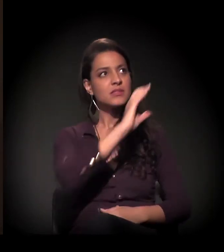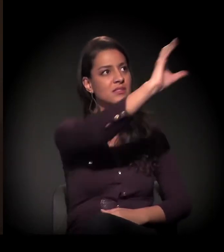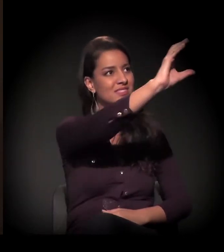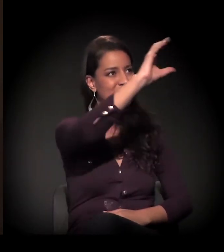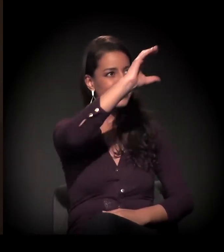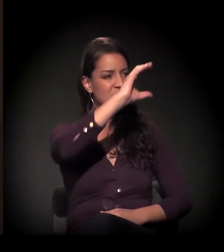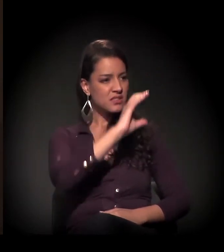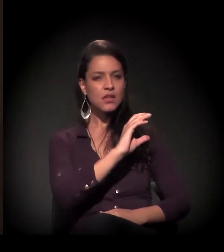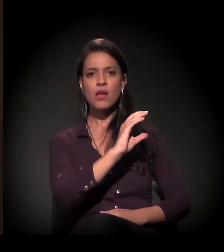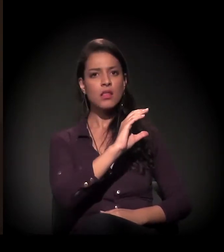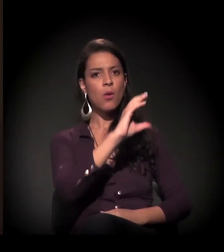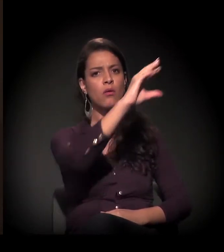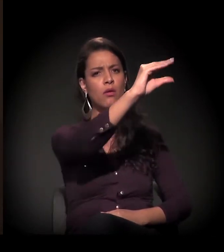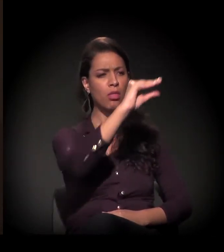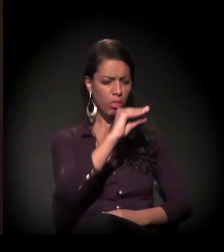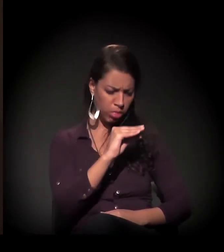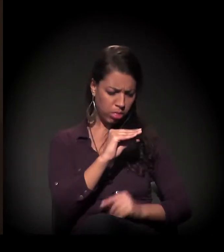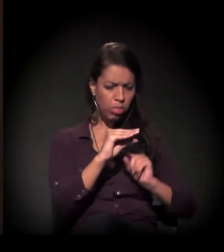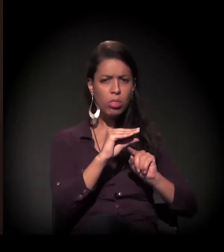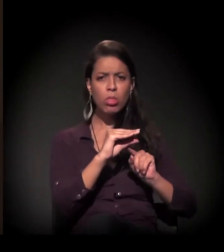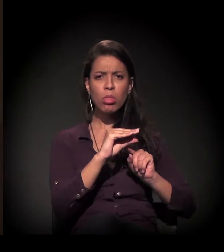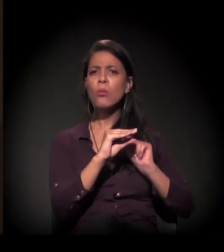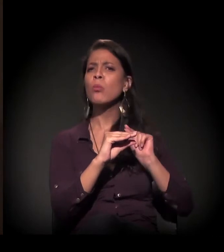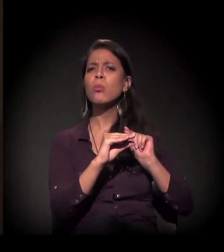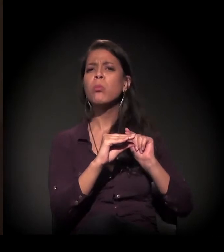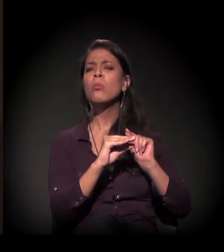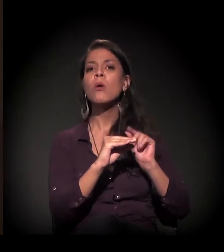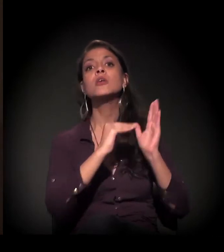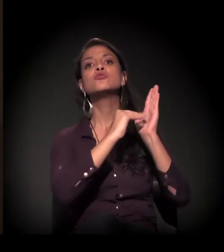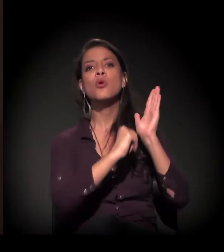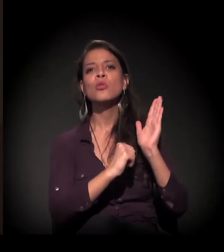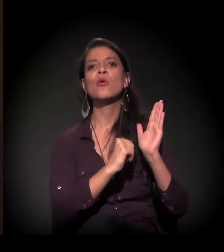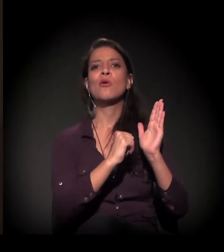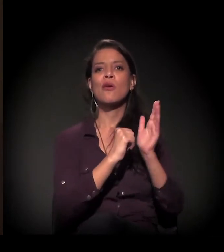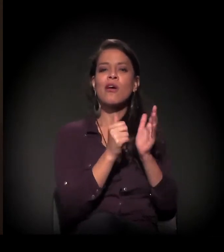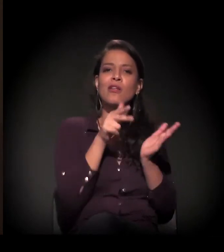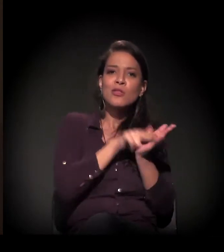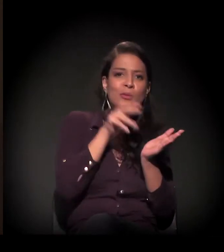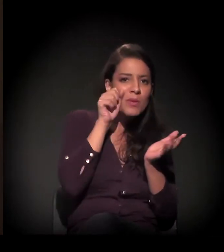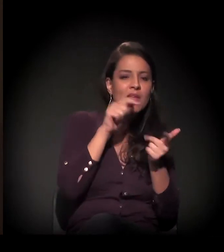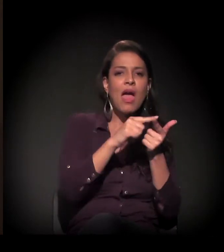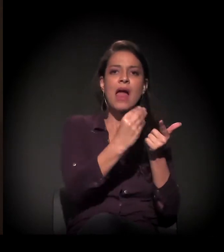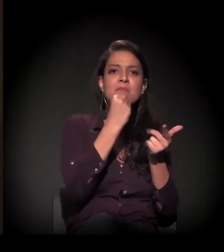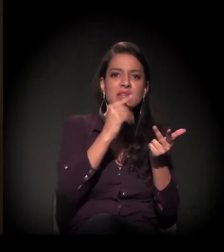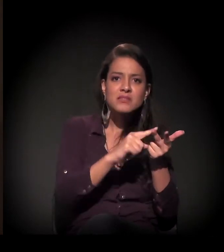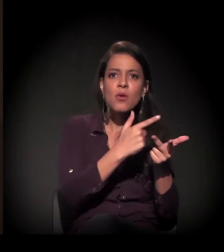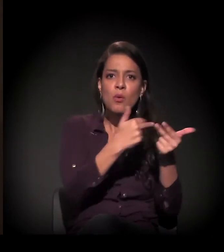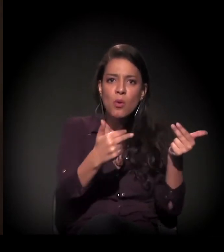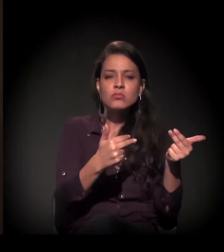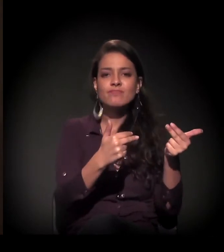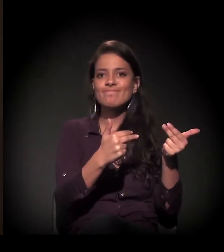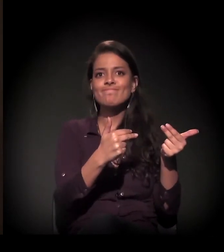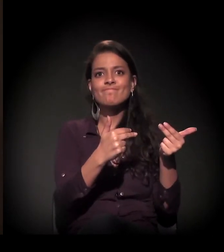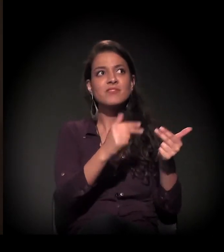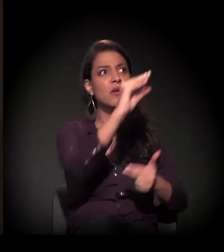alojamento e tudo – e ele se via sem nada. Então, quando a construção acabava, esse homem estava nas ruas,